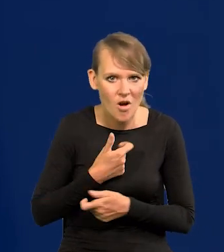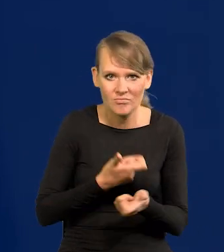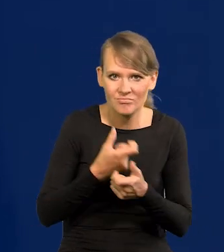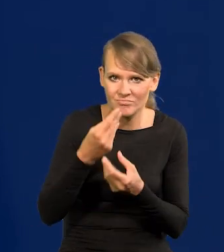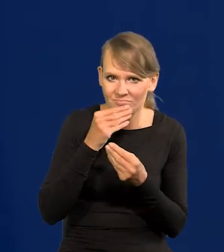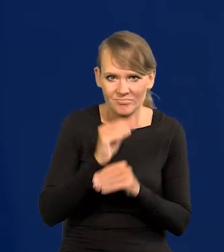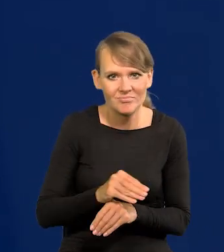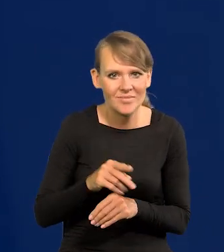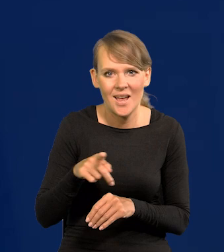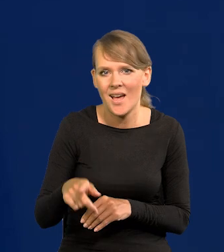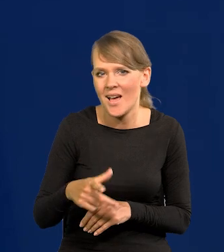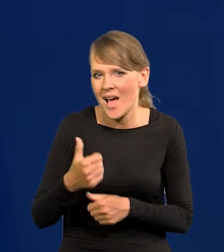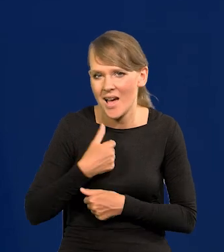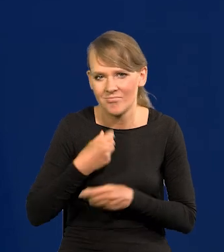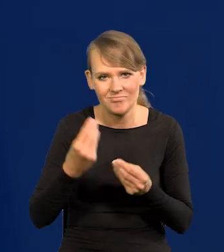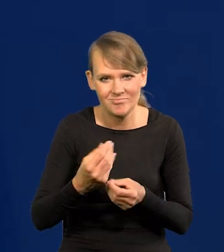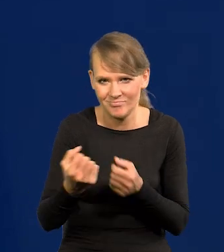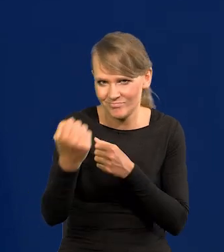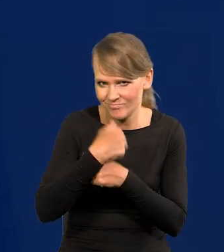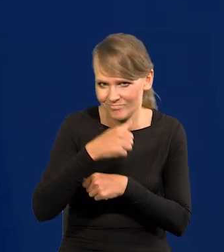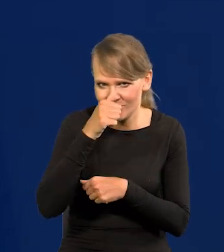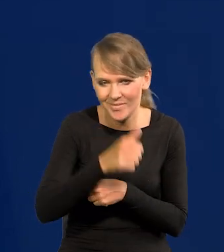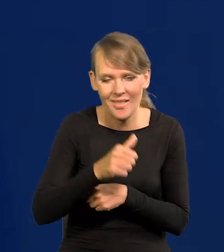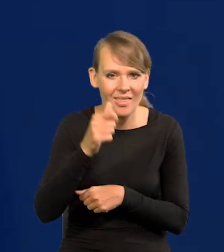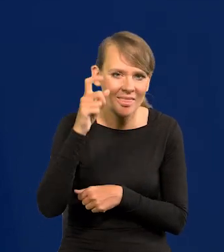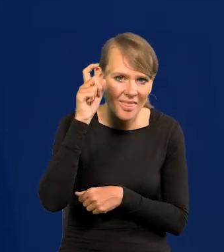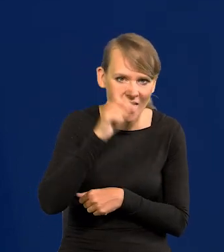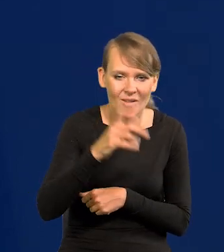że nikt by nas nie ruszył. Ani żadne Niemcy, ani żadna Rosja sowiecka.